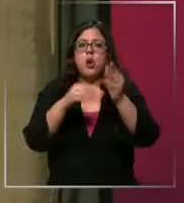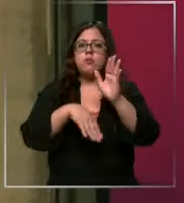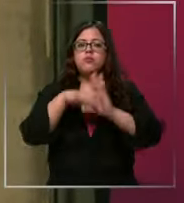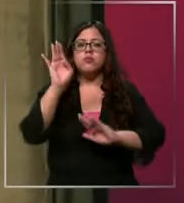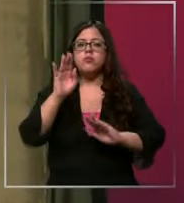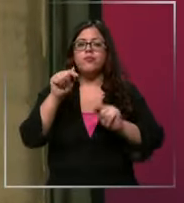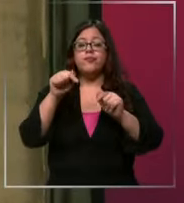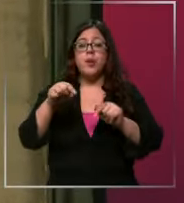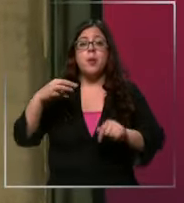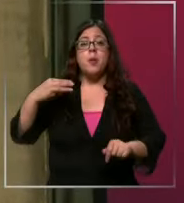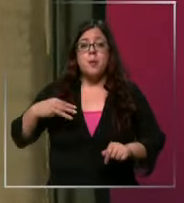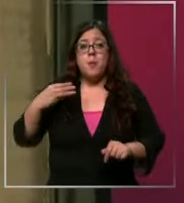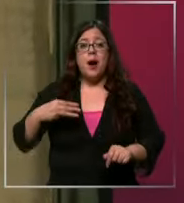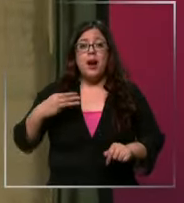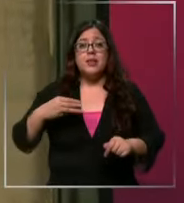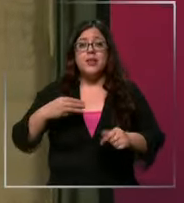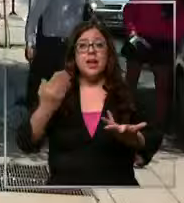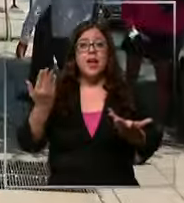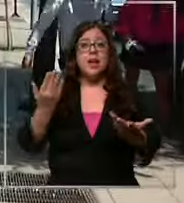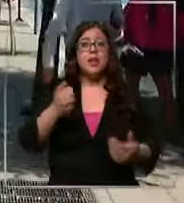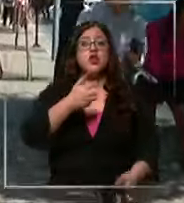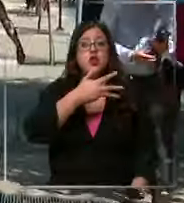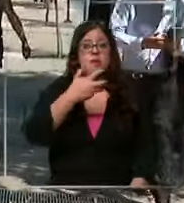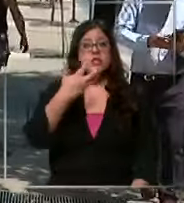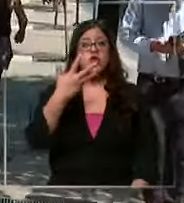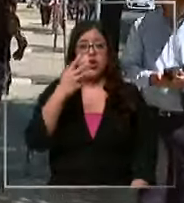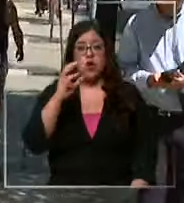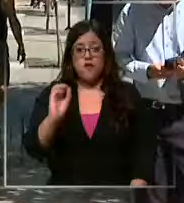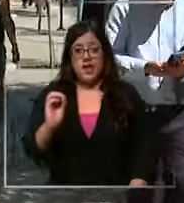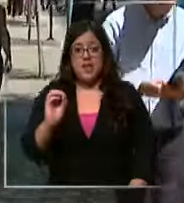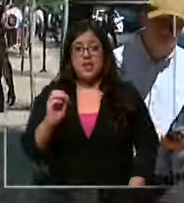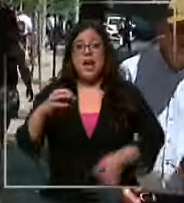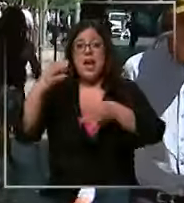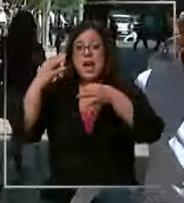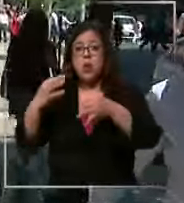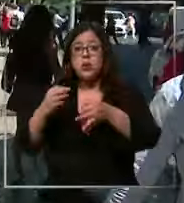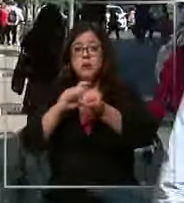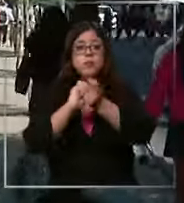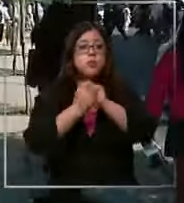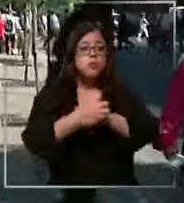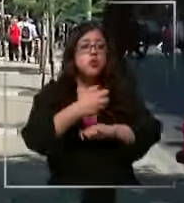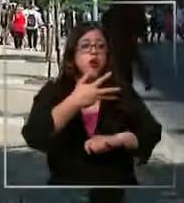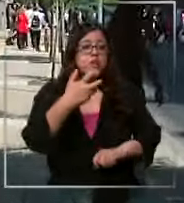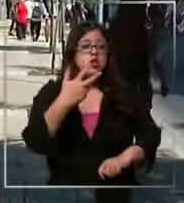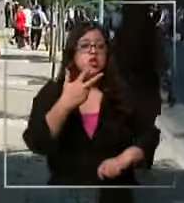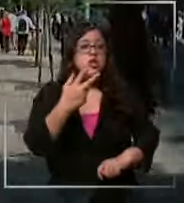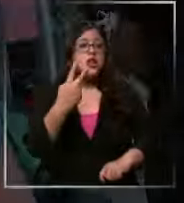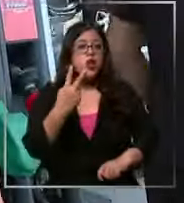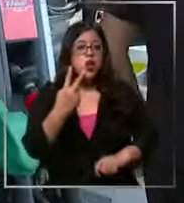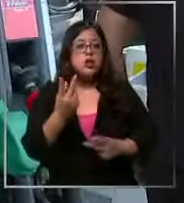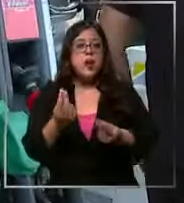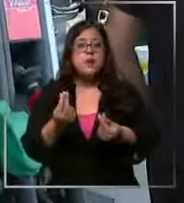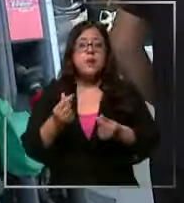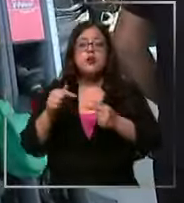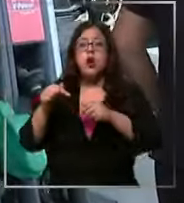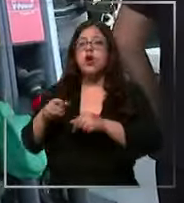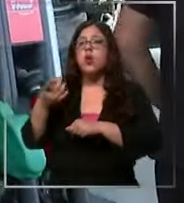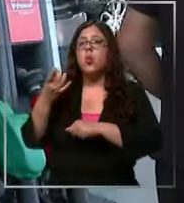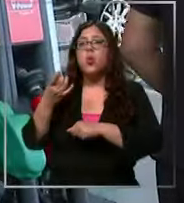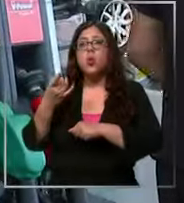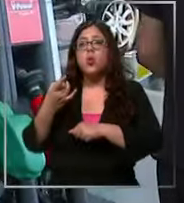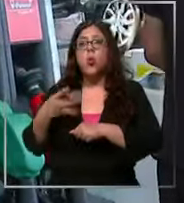este martes rozó los 990 y cerró en 982 pesos Ahora lo único que el auto se usa para poder ir